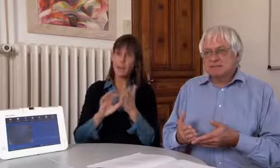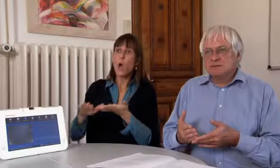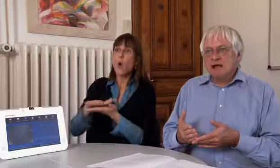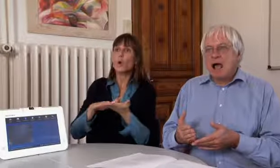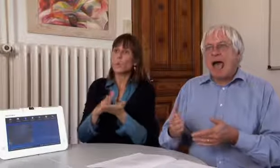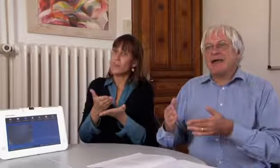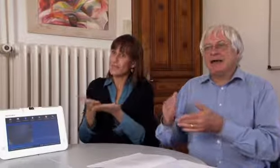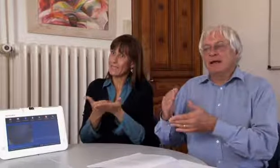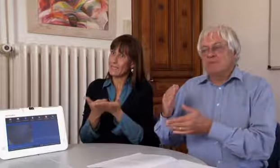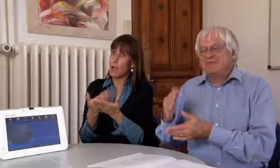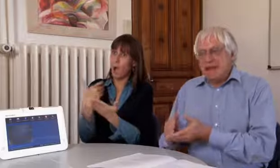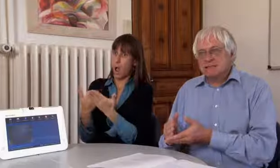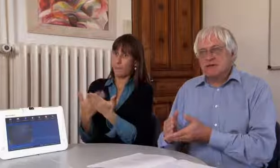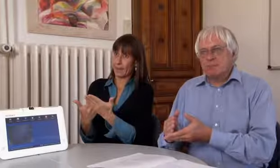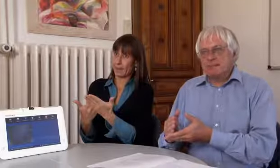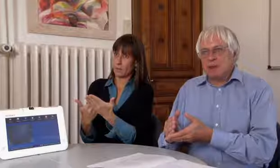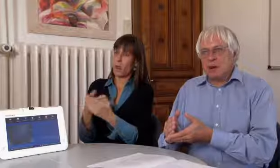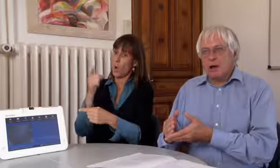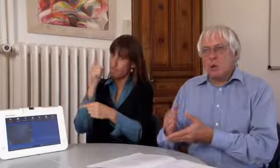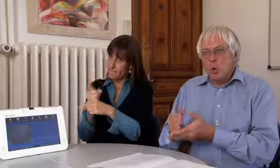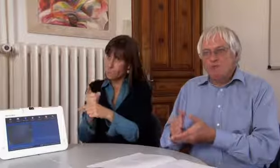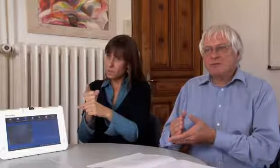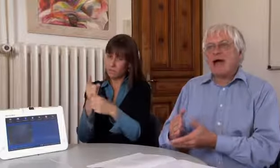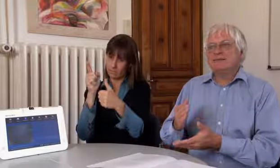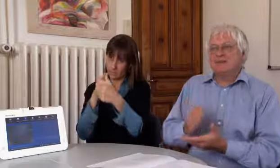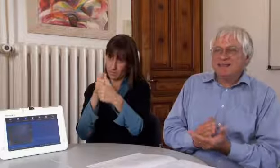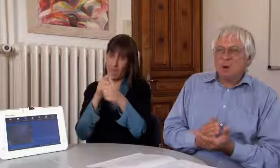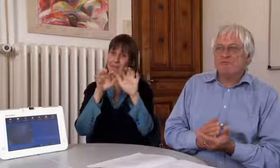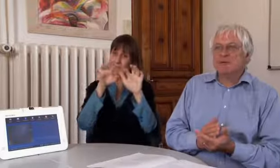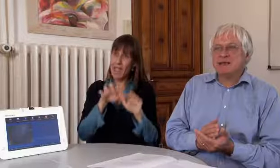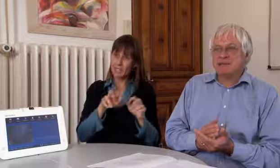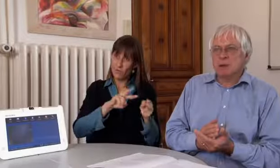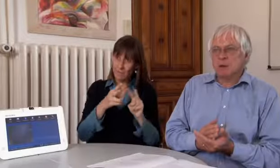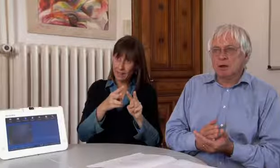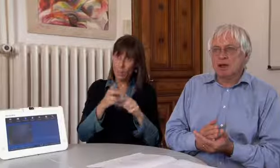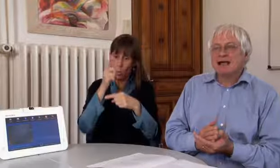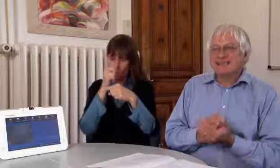der Grunddienstanbieter muss eine Textvermittlung